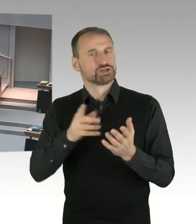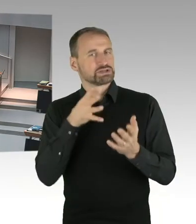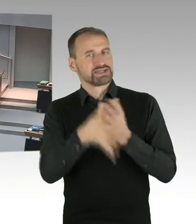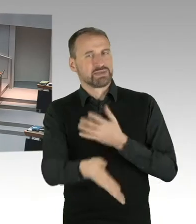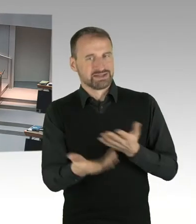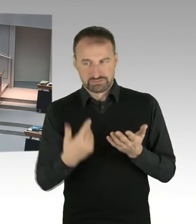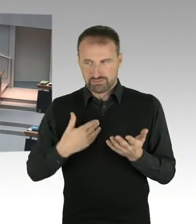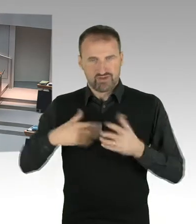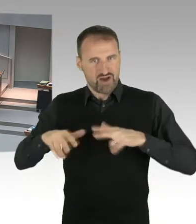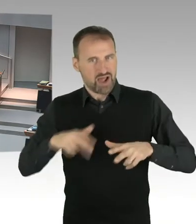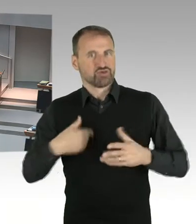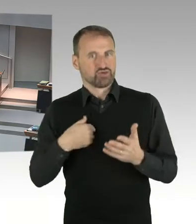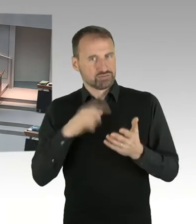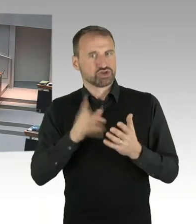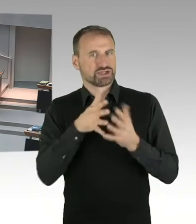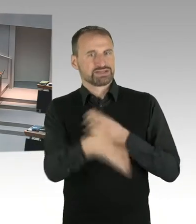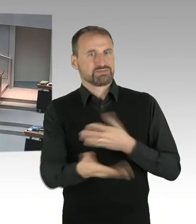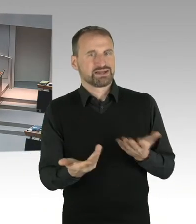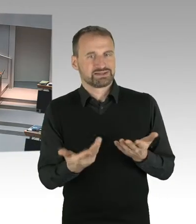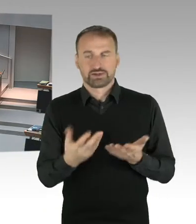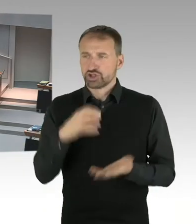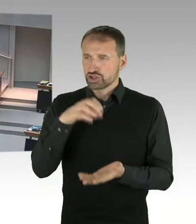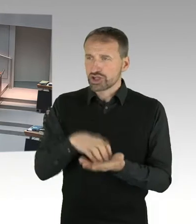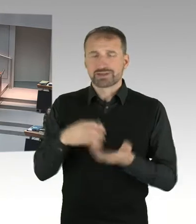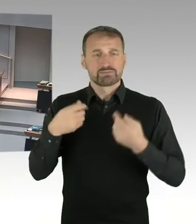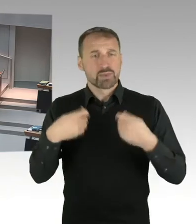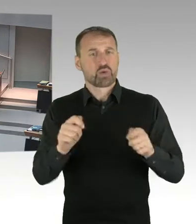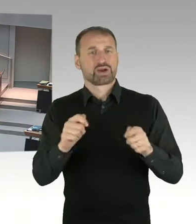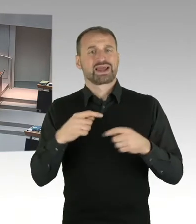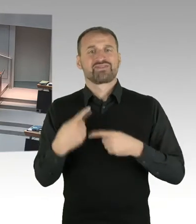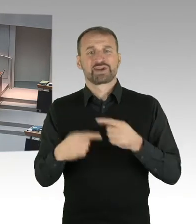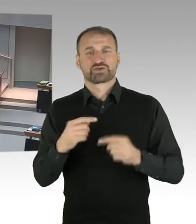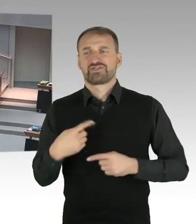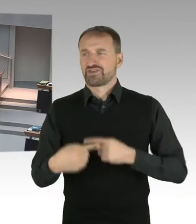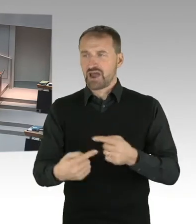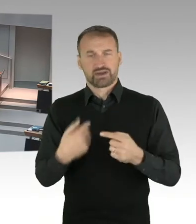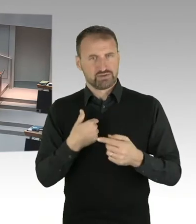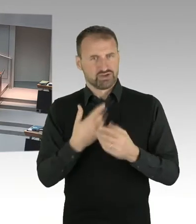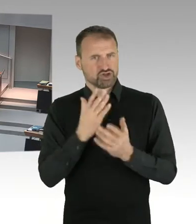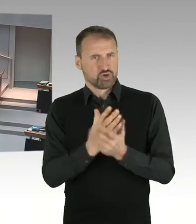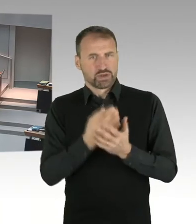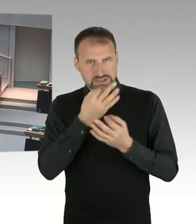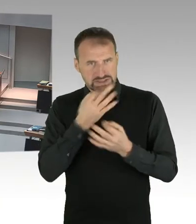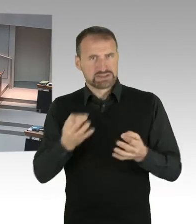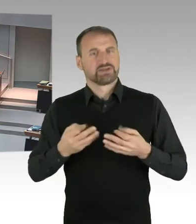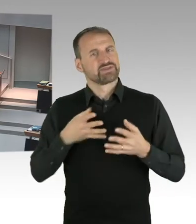die welthistorische Bedeutung bestreitet niemand. Und trotzdem hat es über einen langen Zeitraum, sagen wir mal ein mangelndes Interesse daran gegeben,